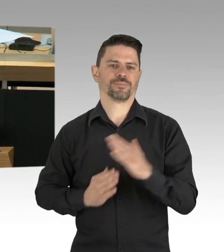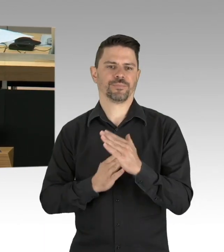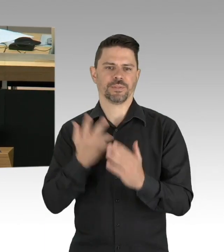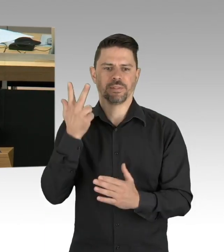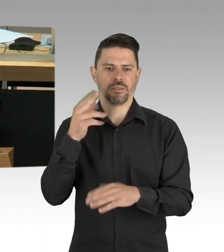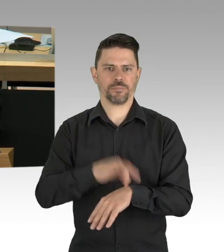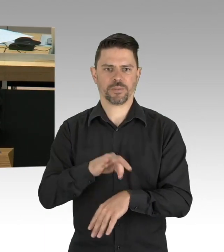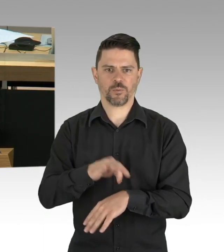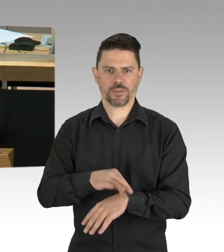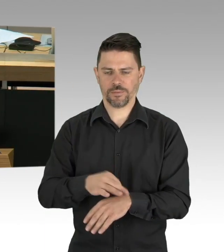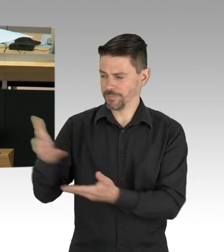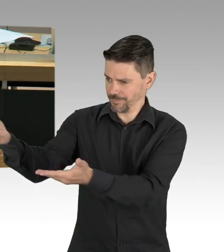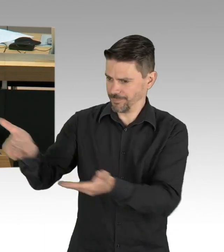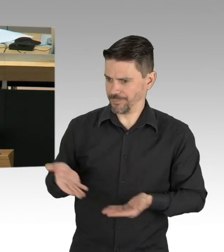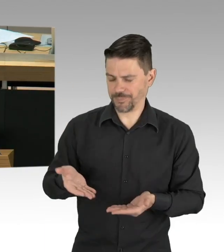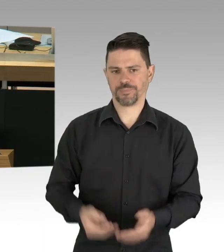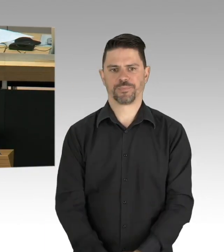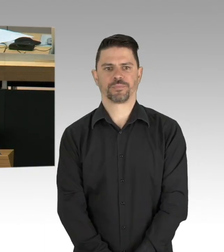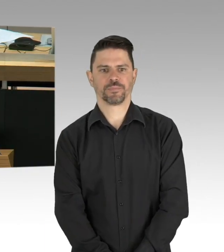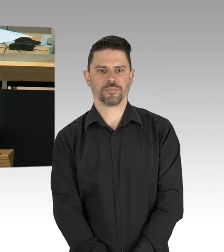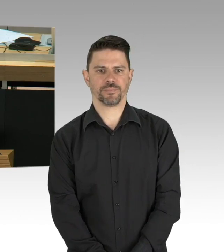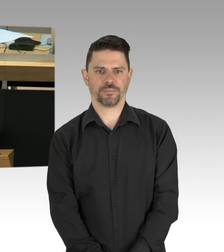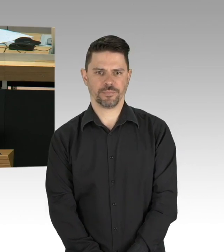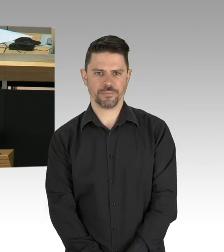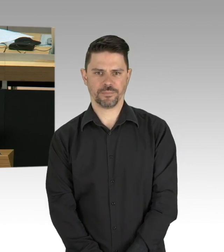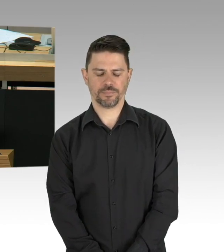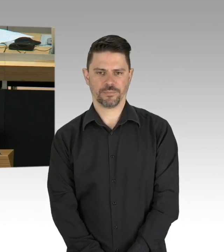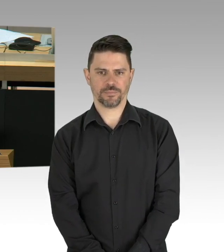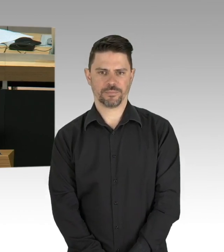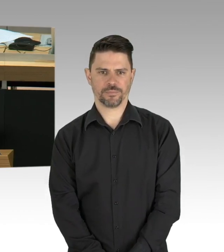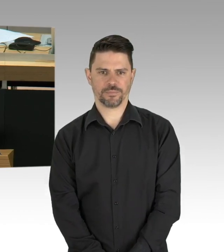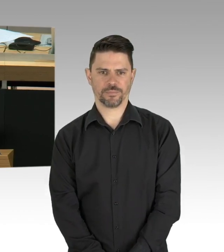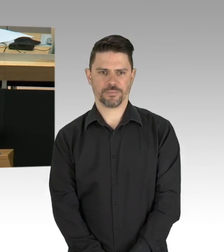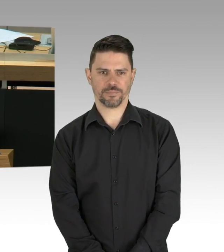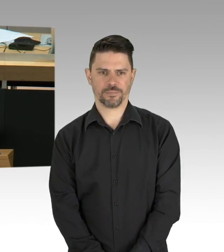Sehr geehrte Damen und Herren, sehr geehrte Frau Präsidentin,